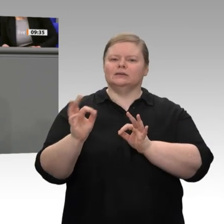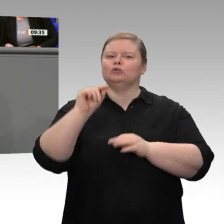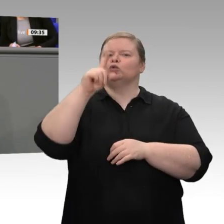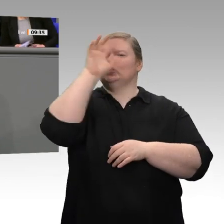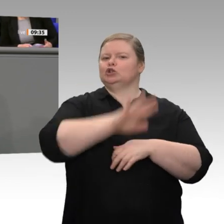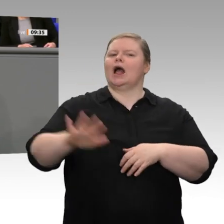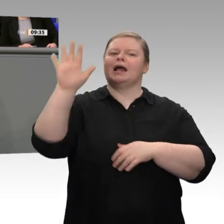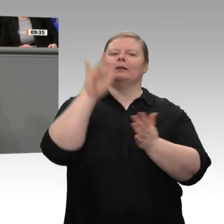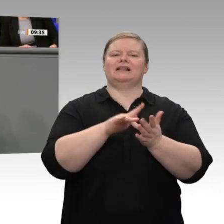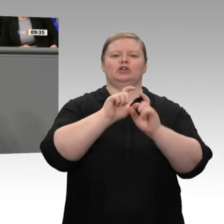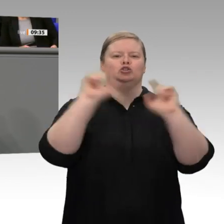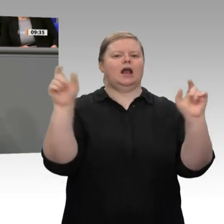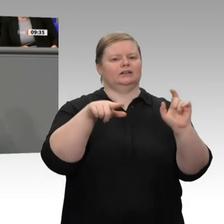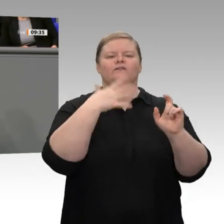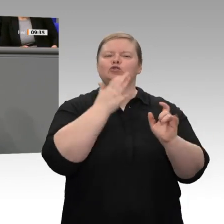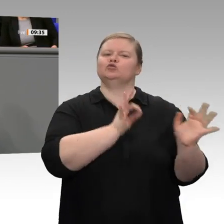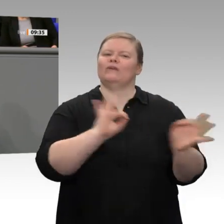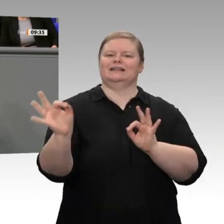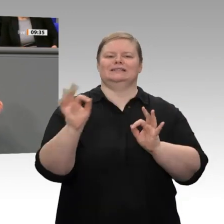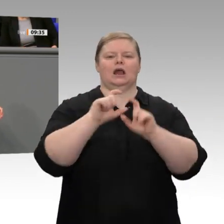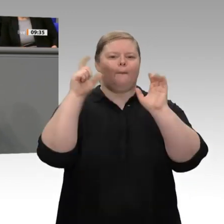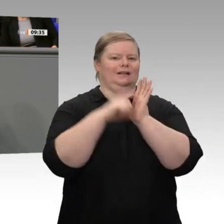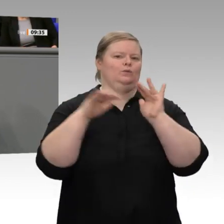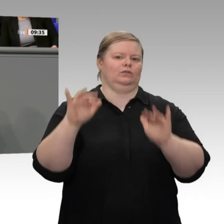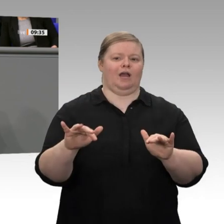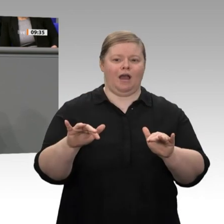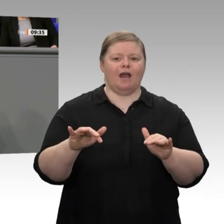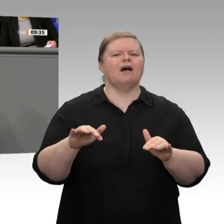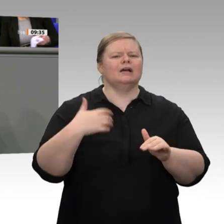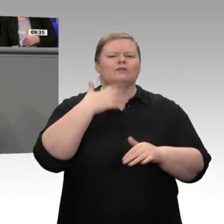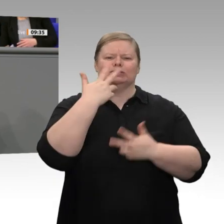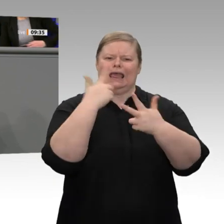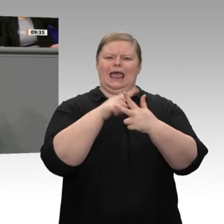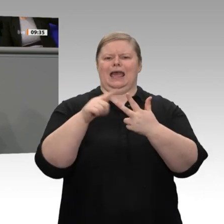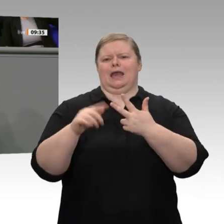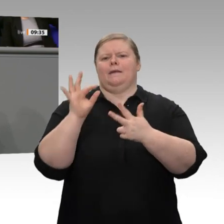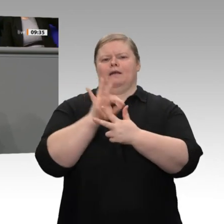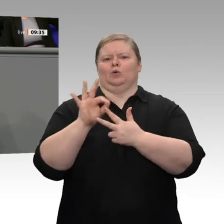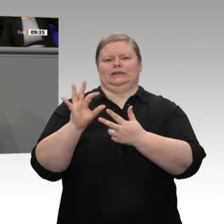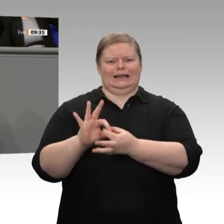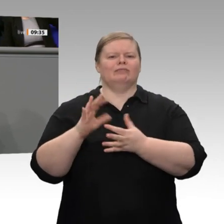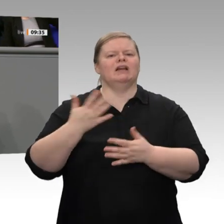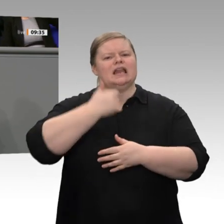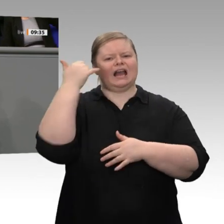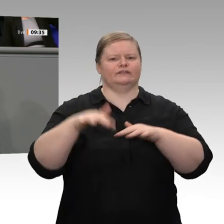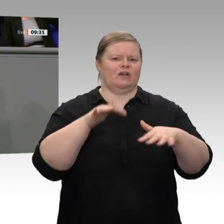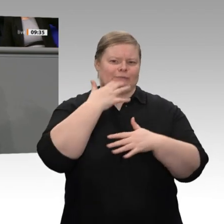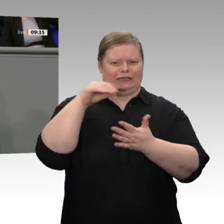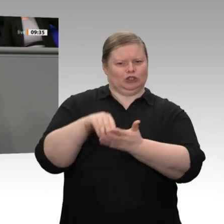prominenter Stelle stehen: Zum einen geht es um das Thema, auf das wir alle angesprochen werden, wenn wir unterwegs sind: das Thema Fachkräfte. Zum 1. März wird das Fachkräfteeinwanderungsgesetz